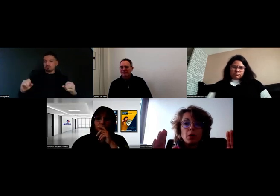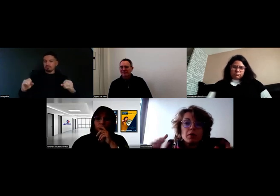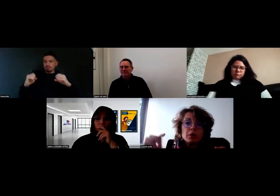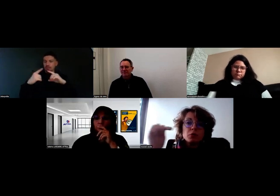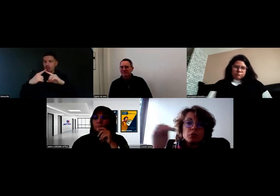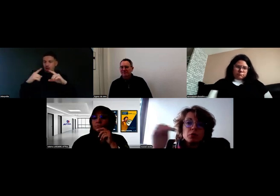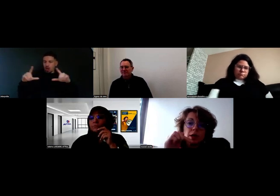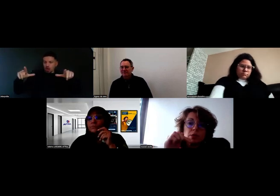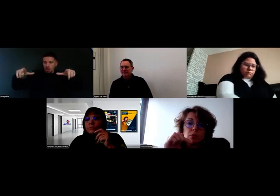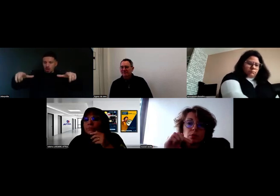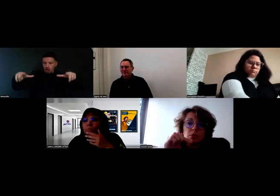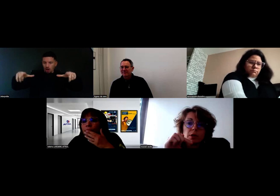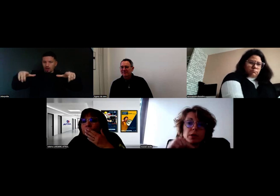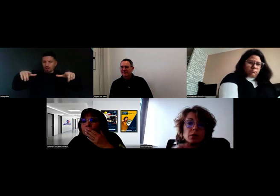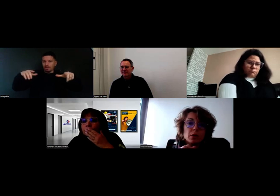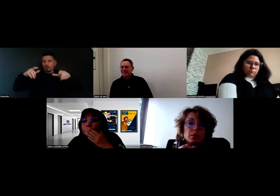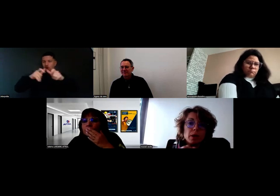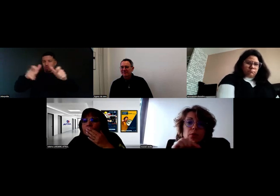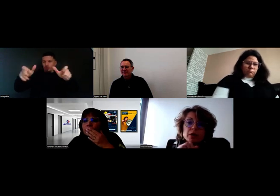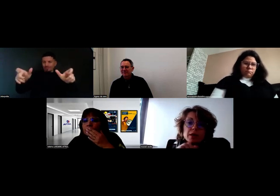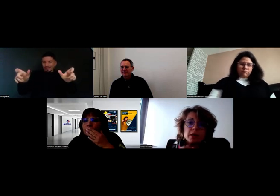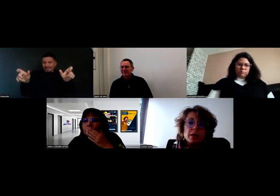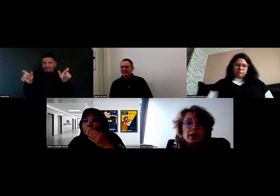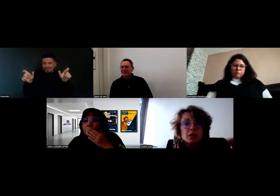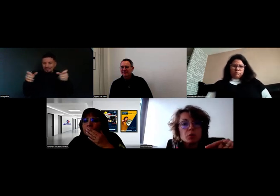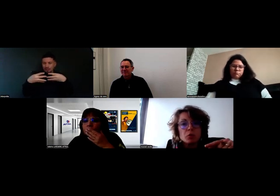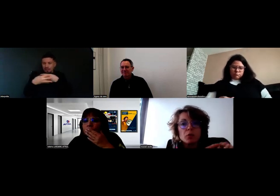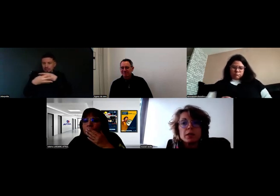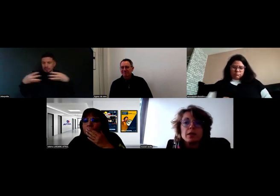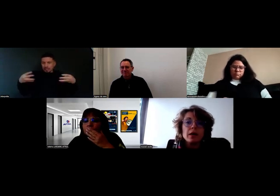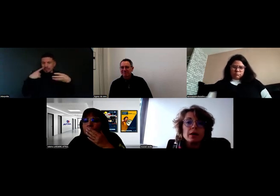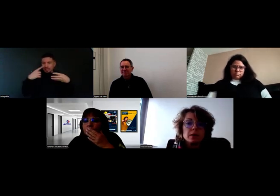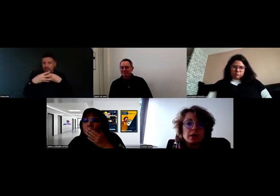avec une flèche pour indiquer le portail, la chambre froide, etc.,